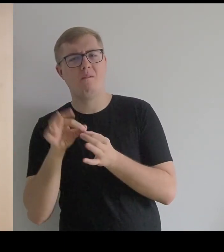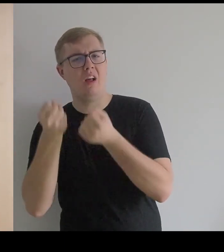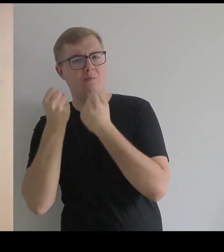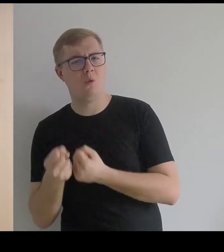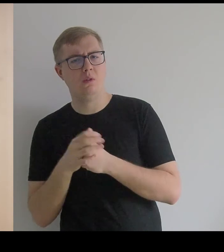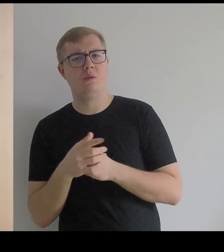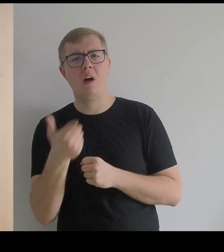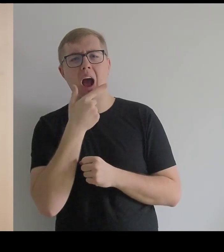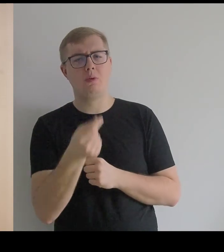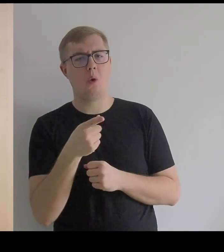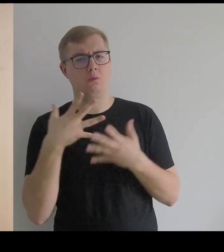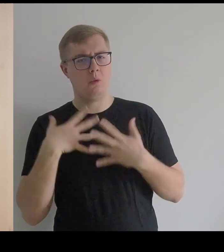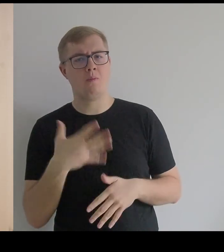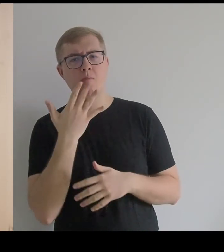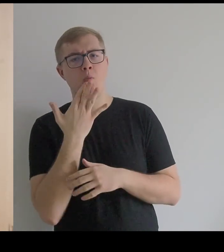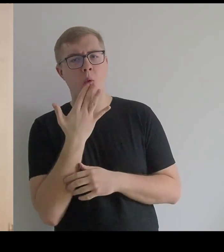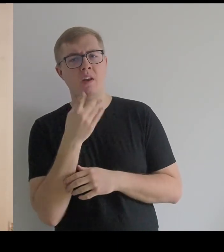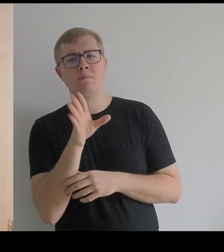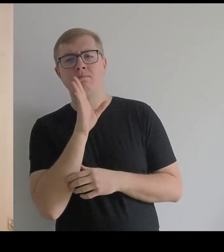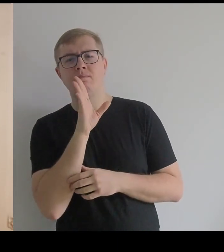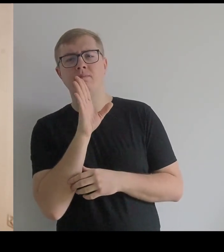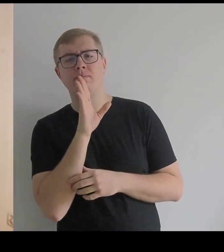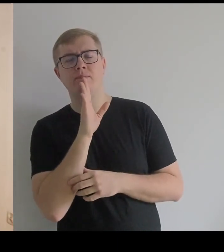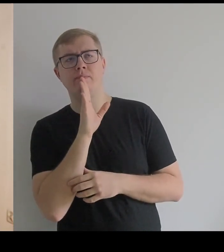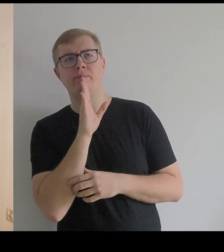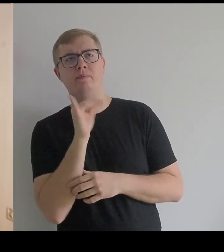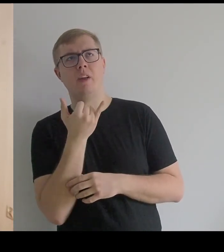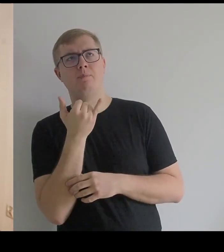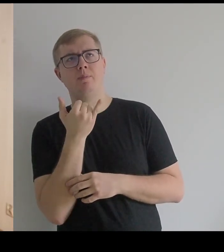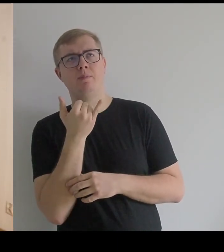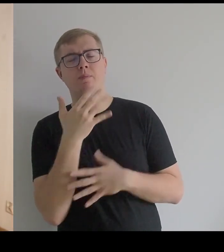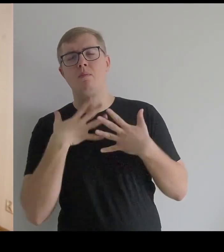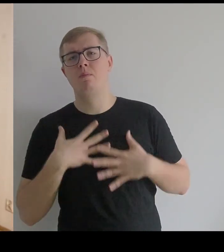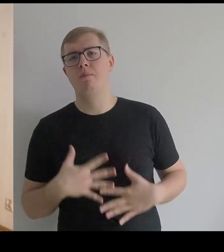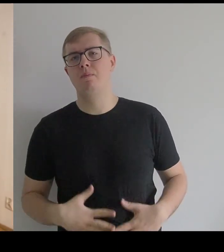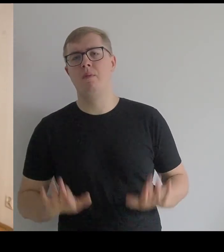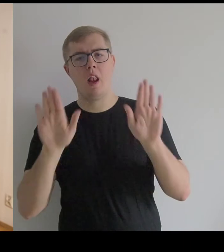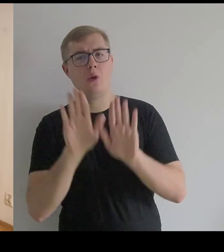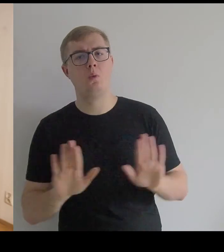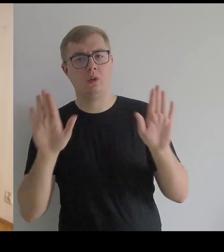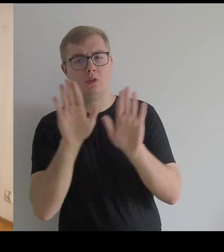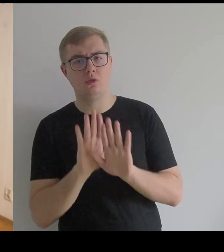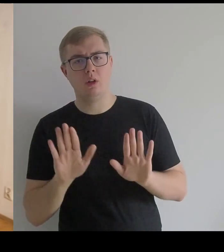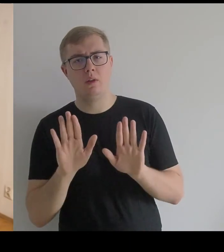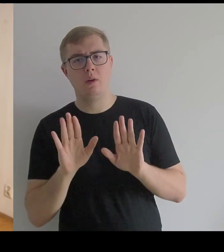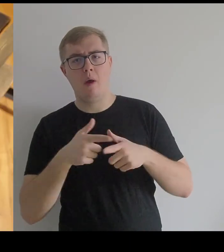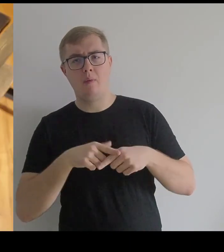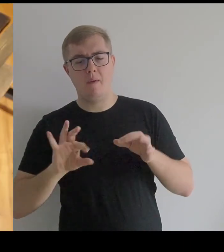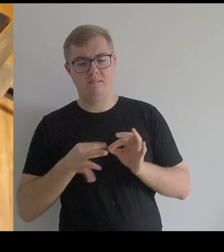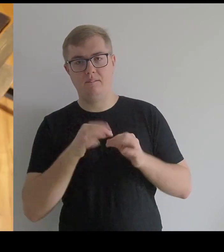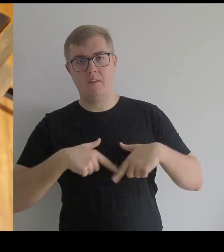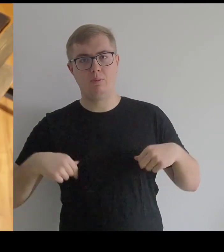Kantor o tym kostiumie mówi, że jest to jakby liturgiczny ornat rozpięty na fiszbinach wieloryba.